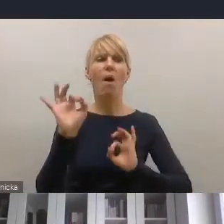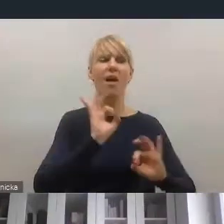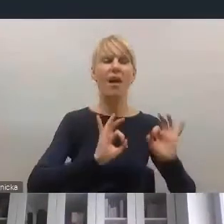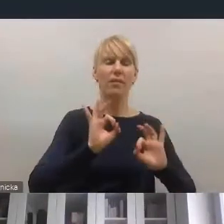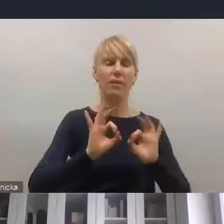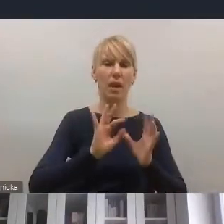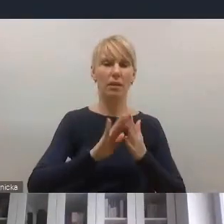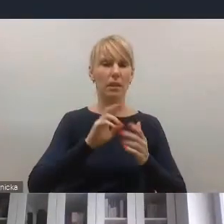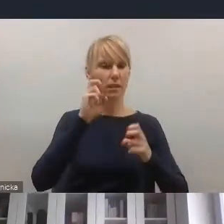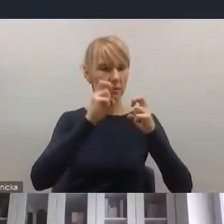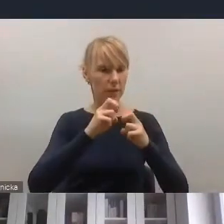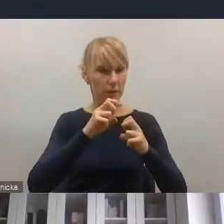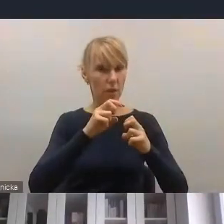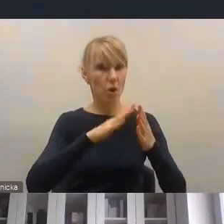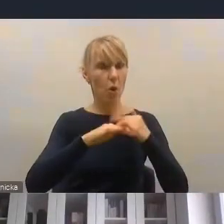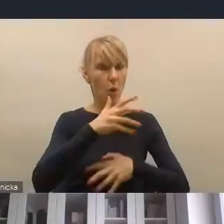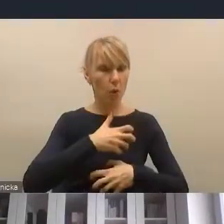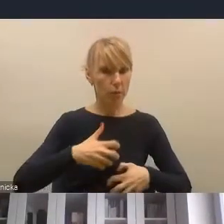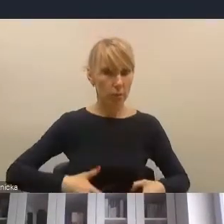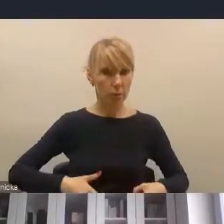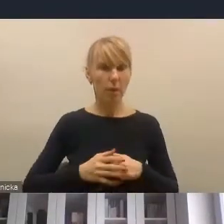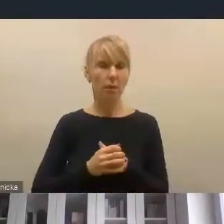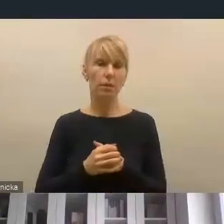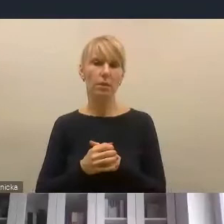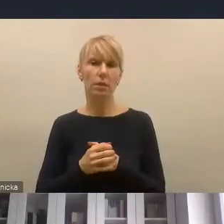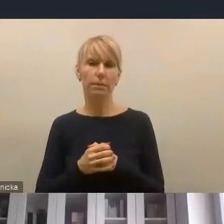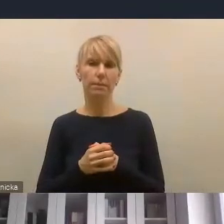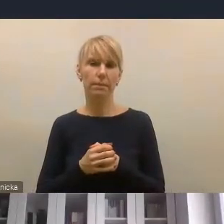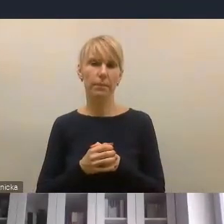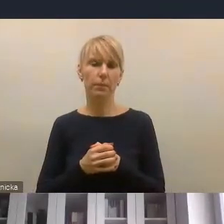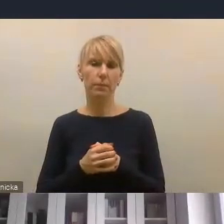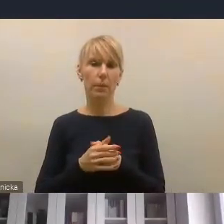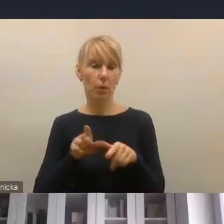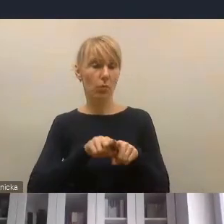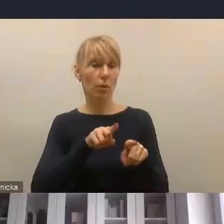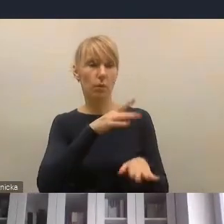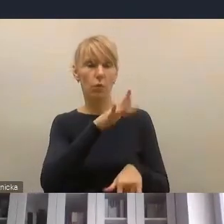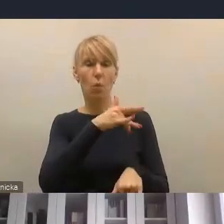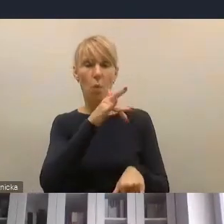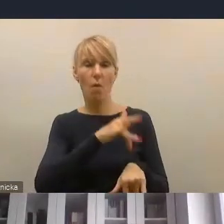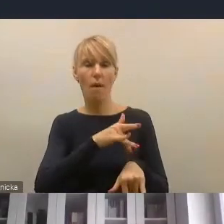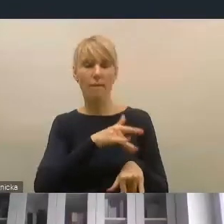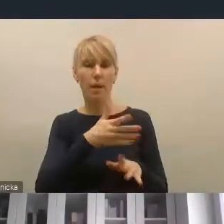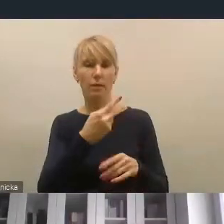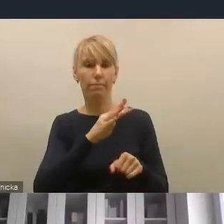co jest ważne dla przedsiębiorców, co jest dzisiaj skutkiem też pandemii, także w kontekście rewitalizacji przestrzennej,